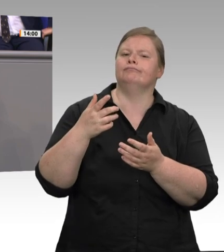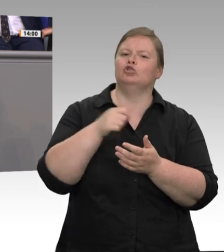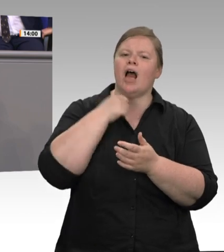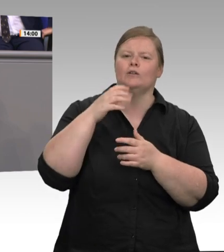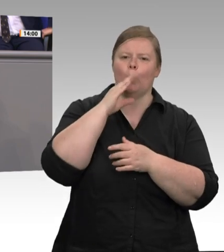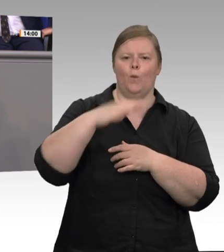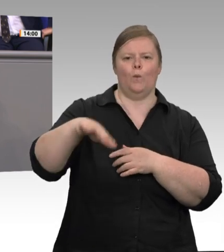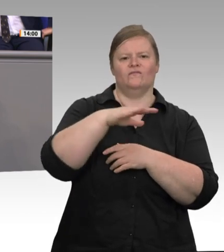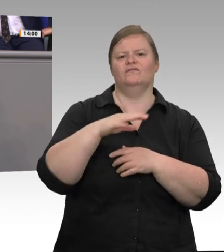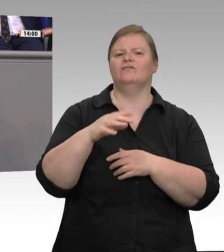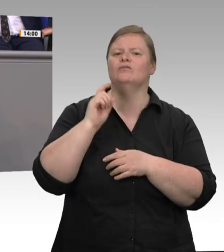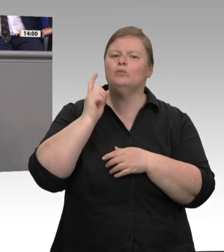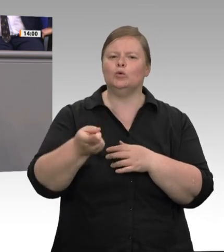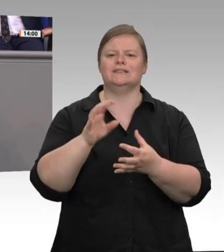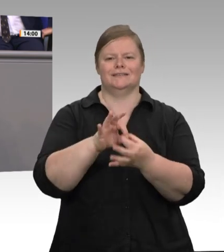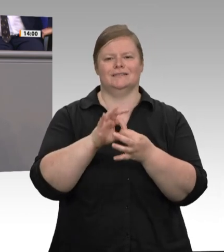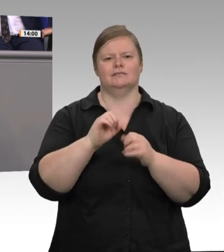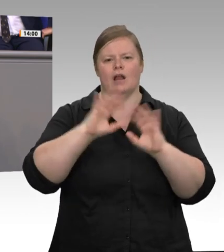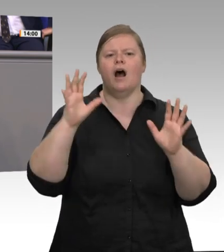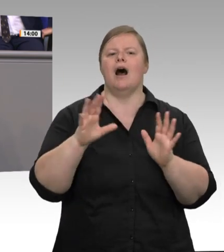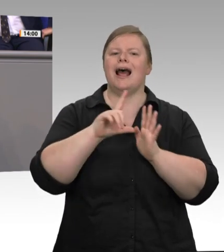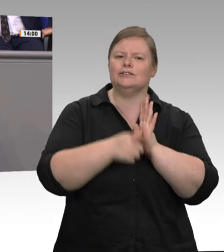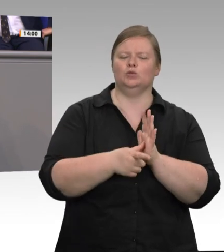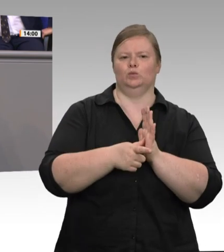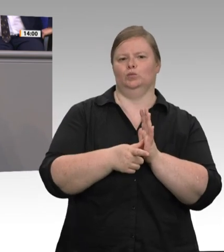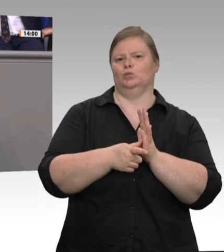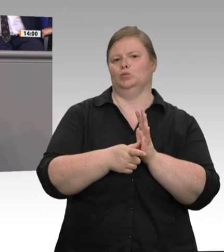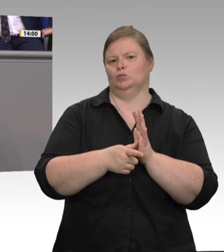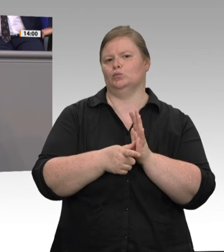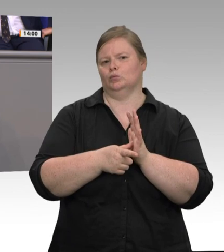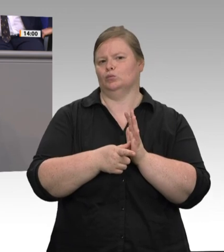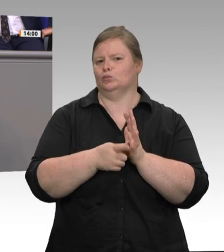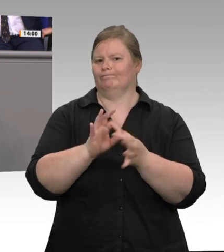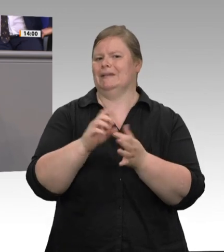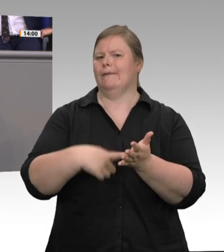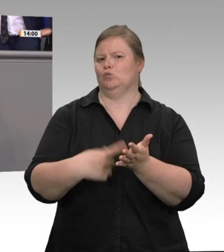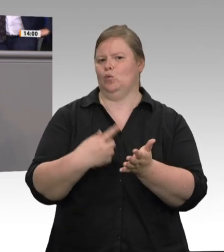für den Arbeitsschutz haben, nämlich dass wir das über eine Gebührenordnung bezahlen lassen können. Um